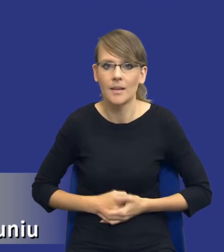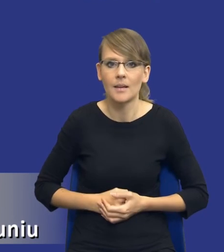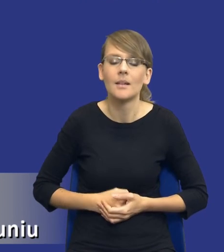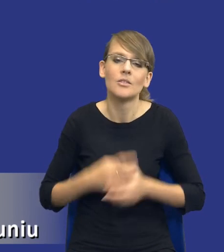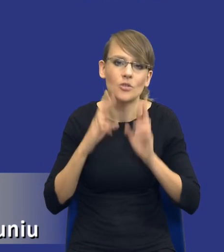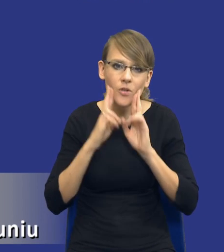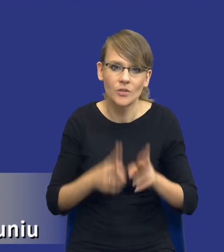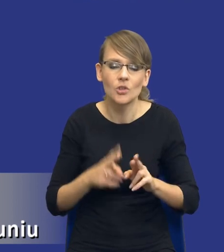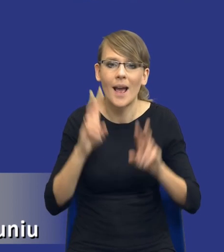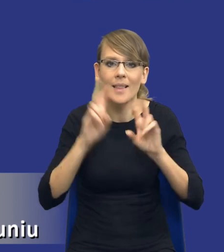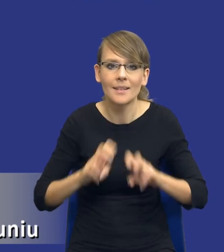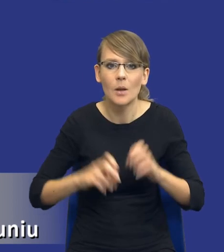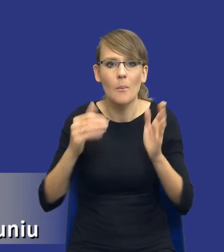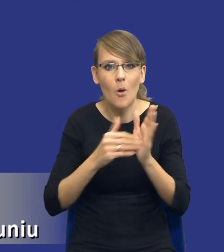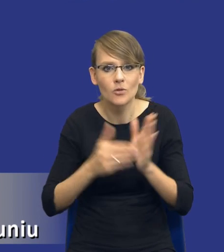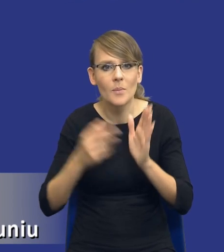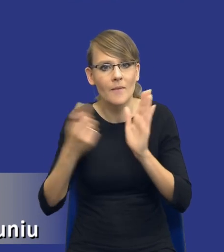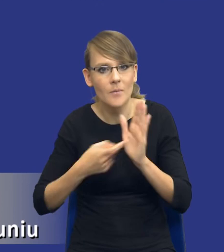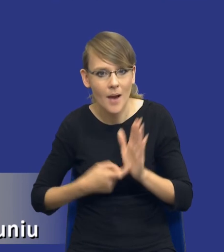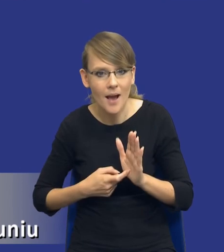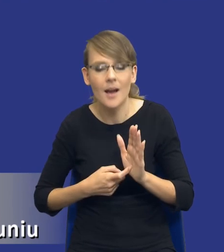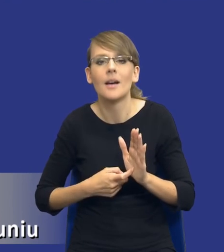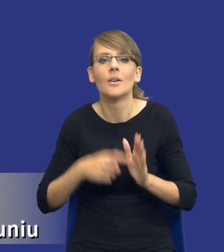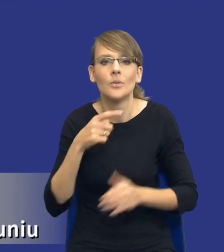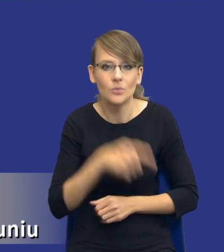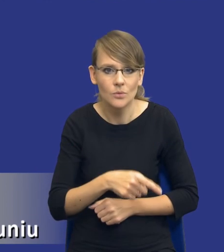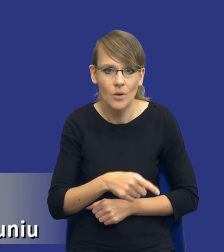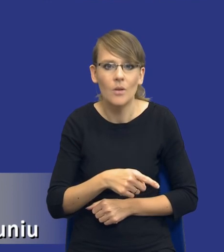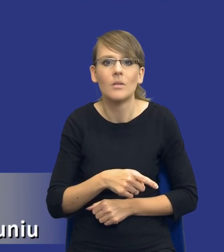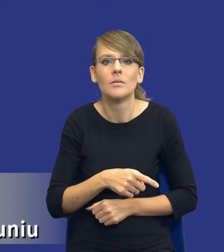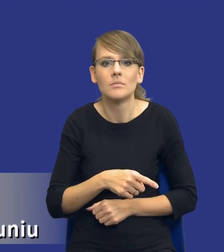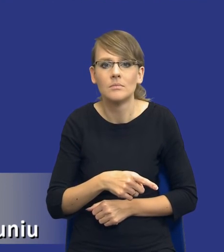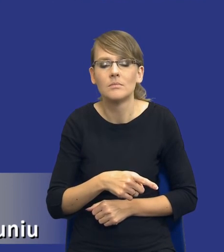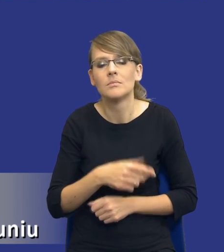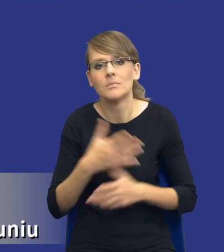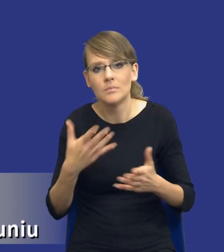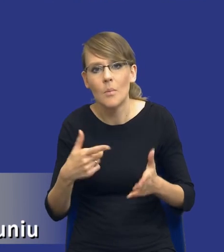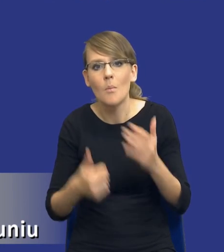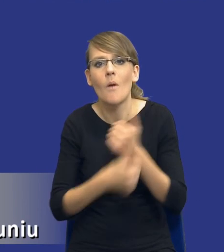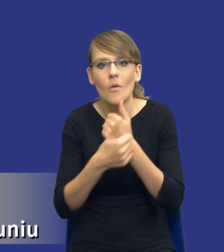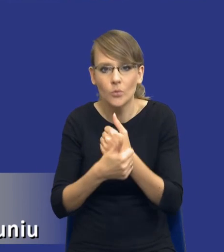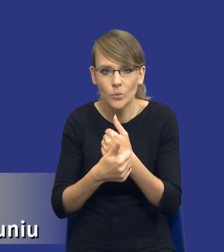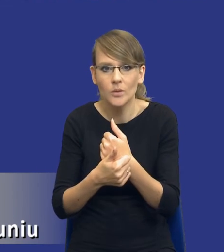rzeczywiście analiza potrzeb i wymagań jest tego typu analizą, która powoduje, że